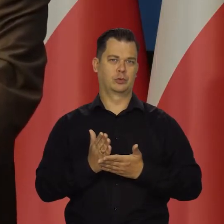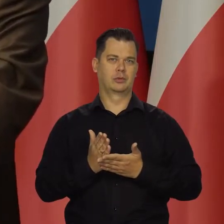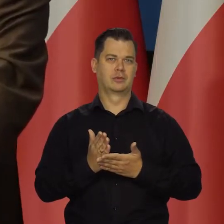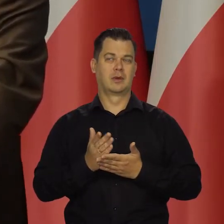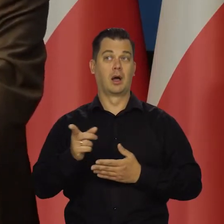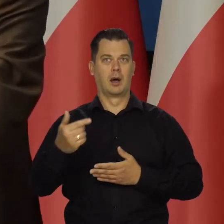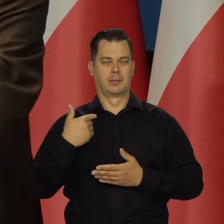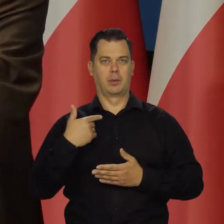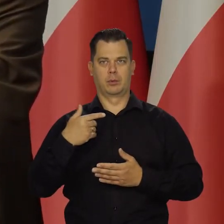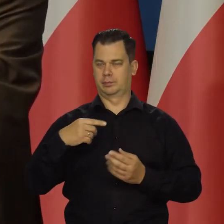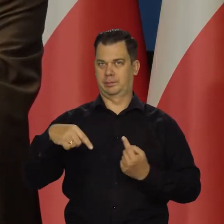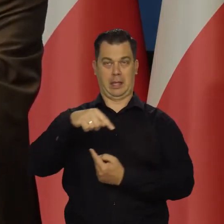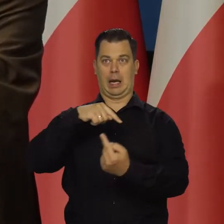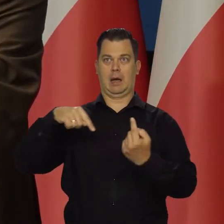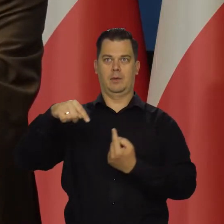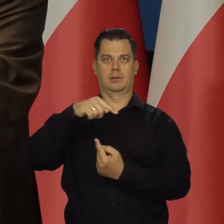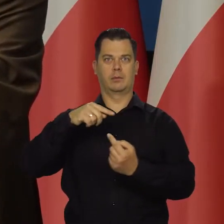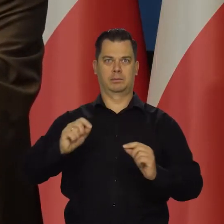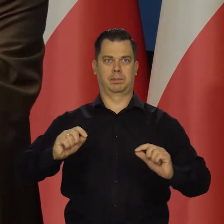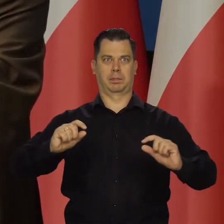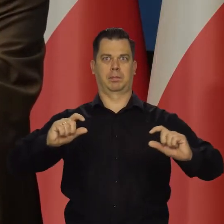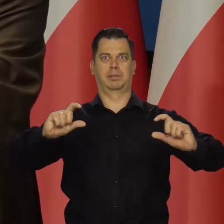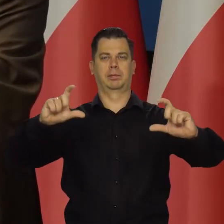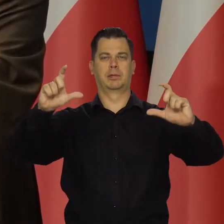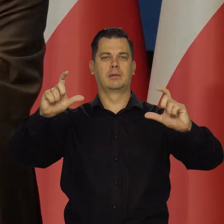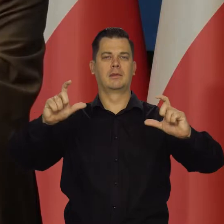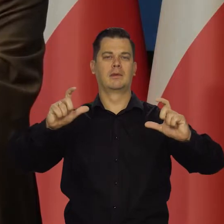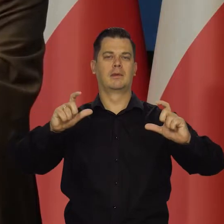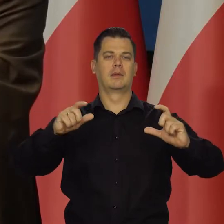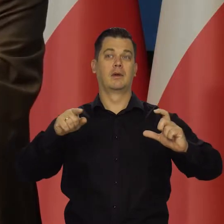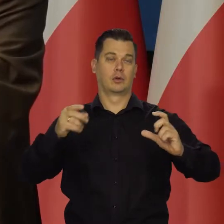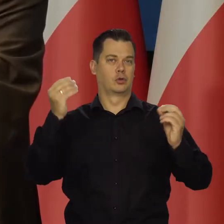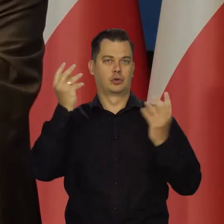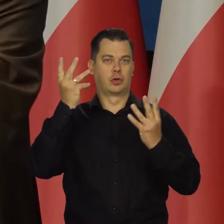że ten pierwotny szok powoduje tu jakieś wtórne odbicie.